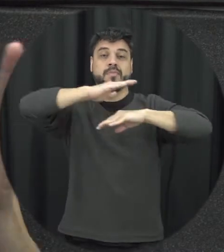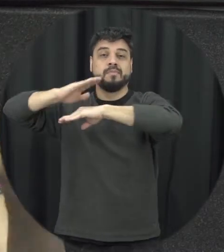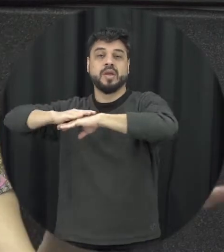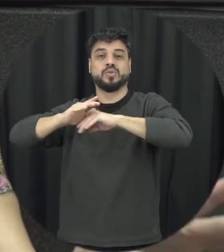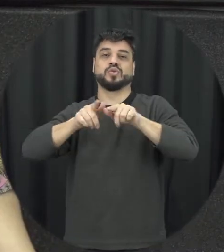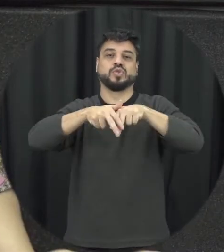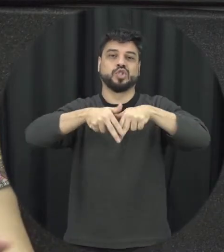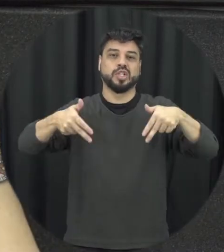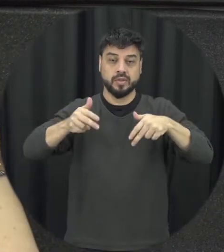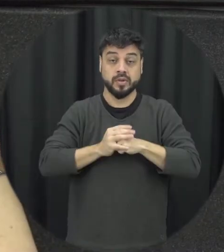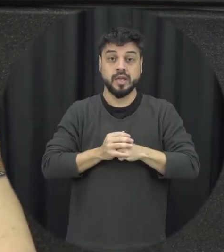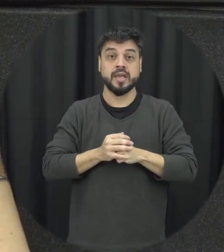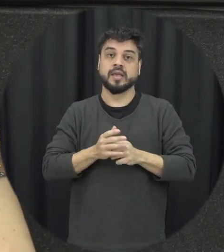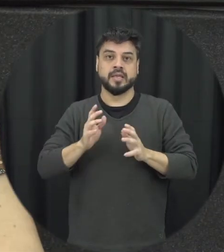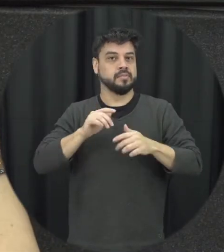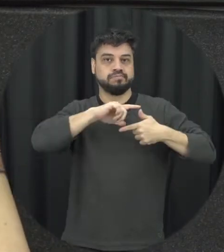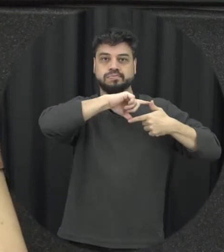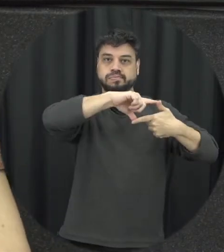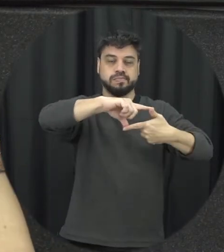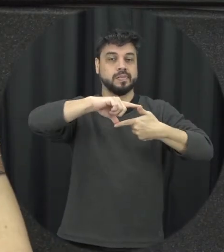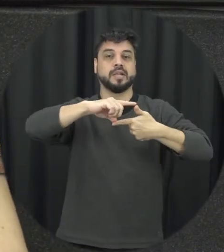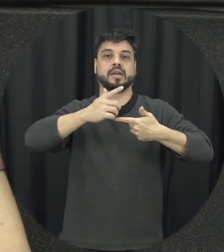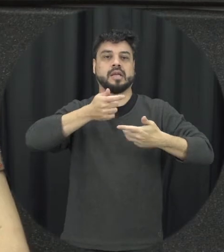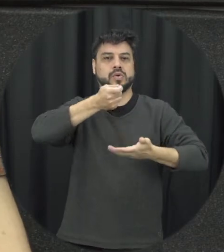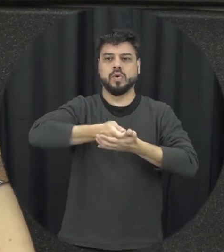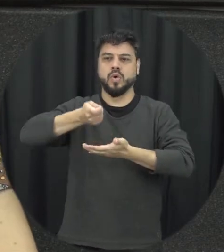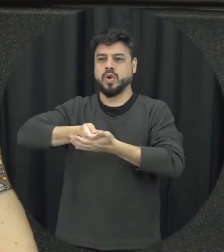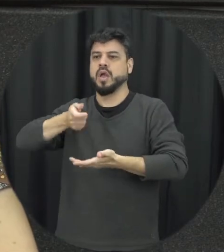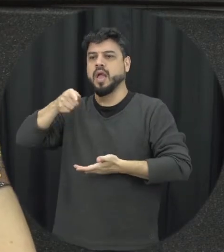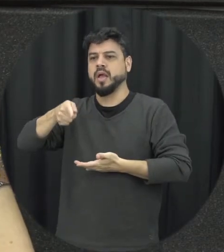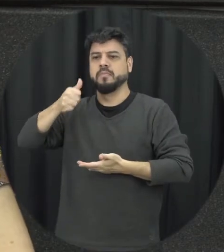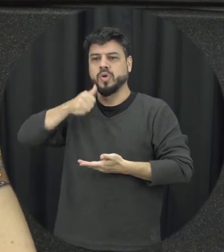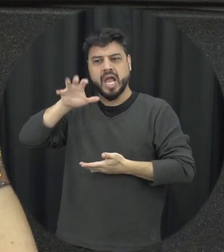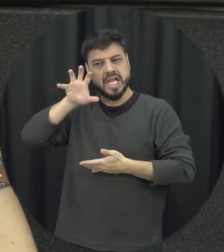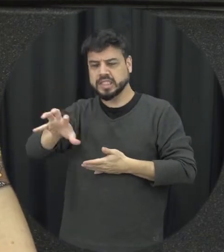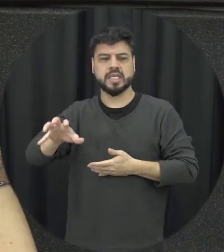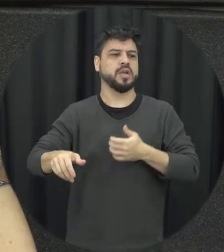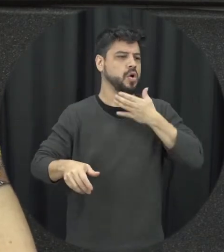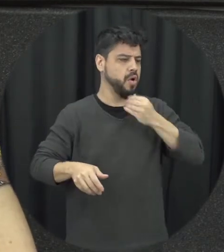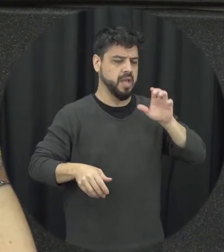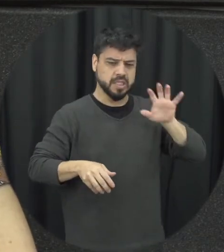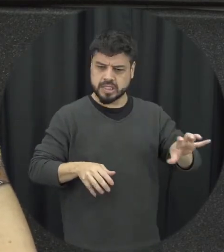homem é desse outro jeito e quando existe né qualquer mudança né nesses papéis muitas